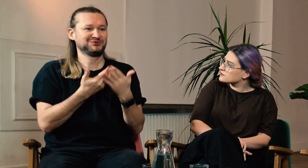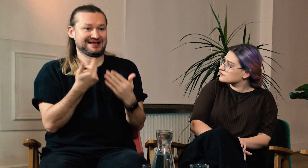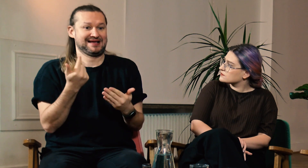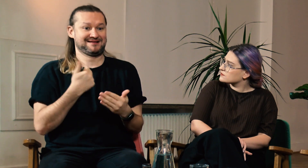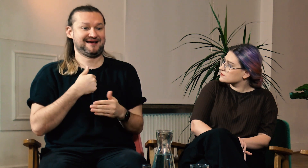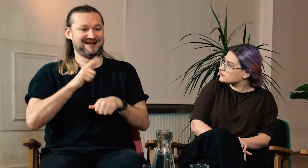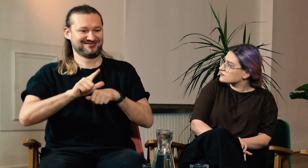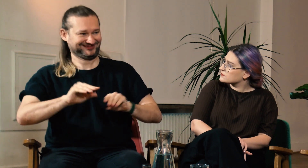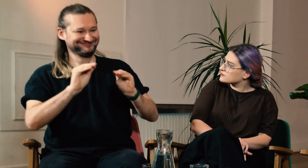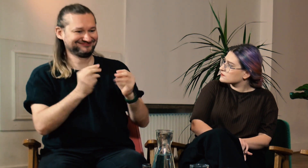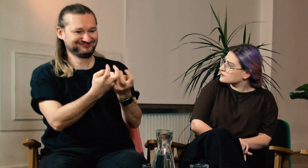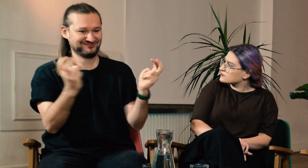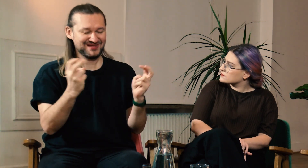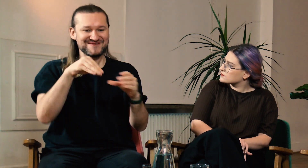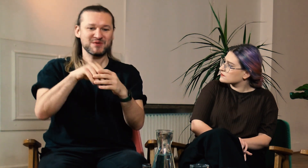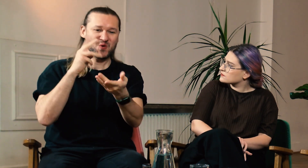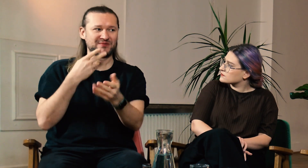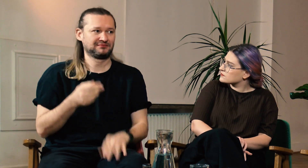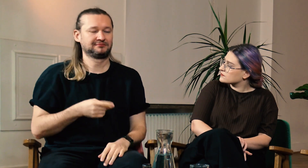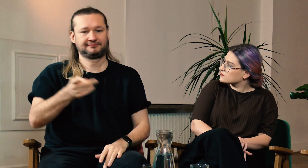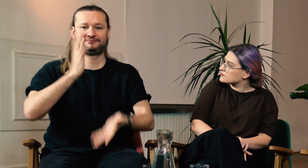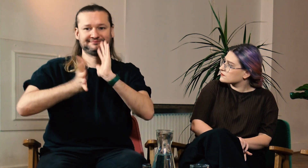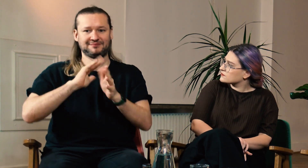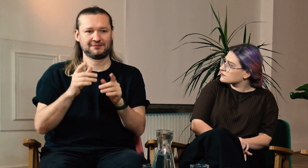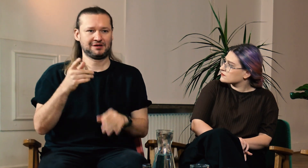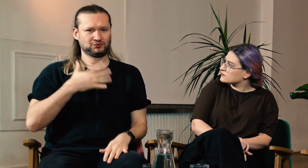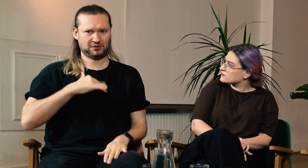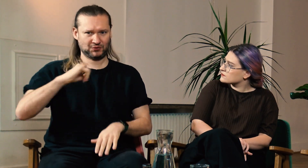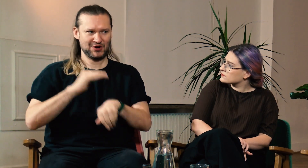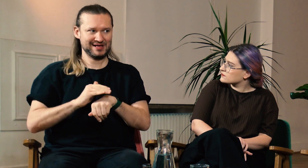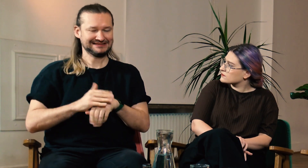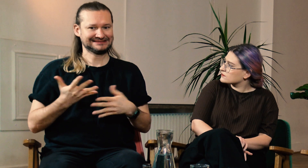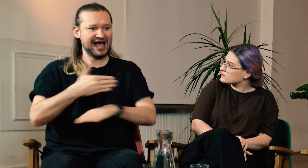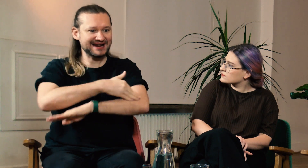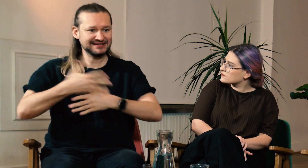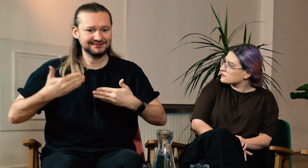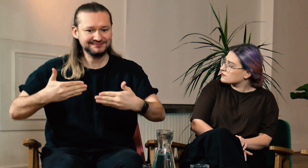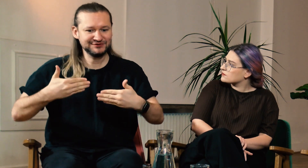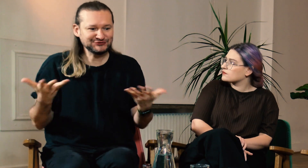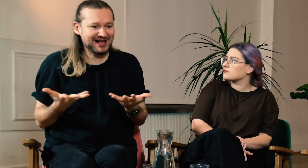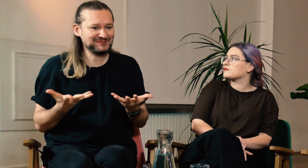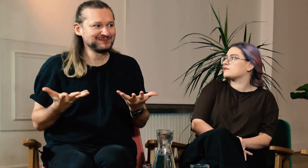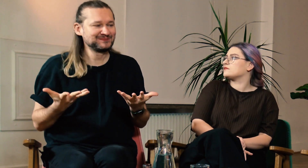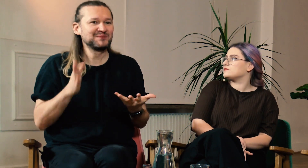Gdy prowadzę moje zajęcia, to zauważam, że Głusi studenci traktują mnie jak kolegę. Nie widzą granicy między wykładowcą, a studentem.